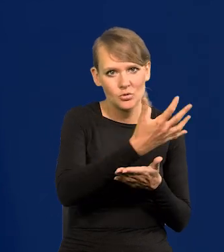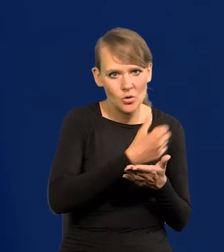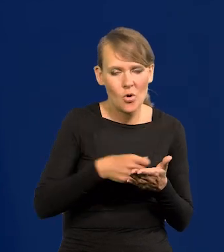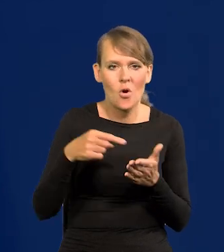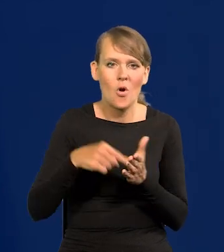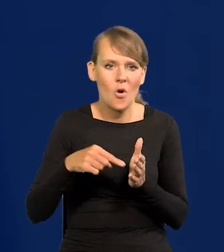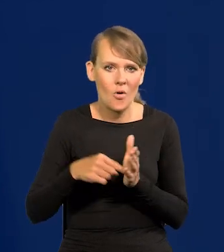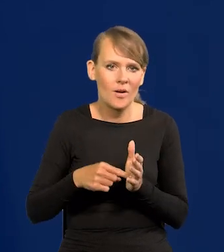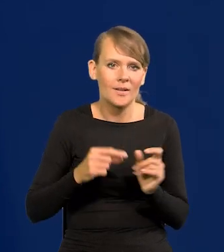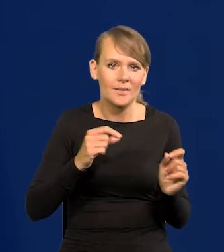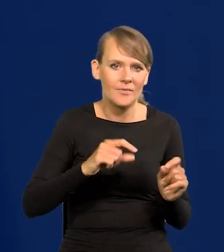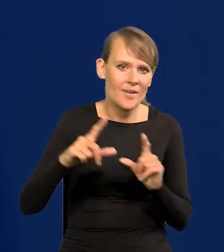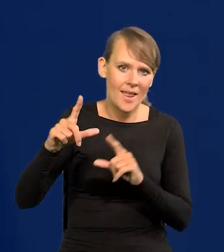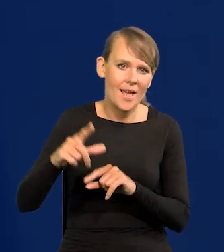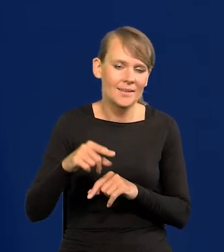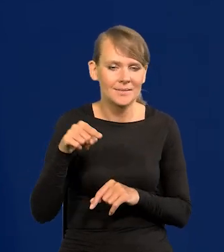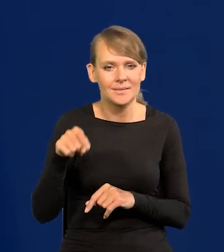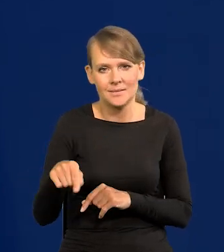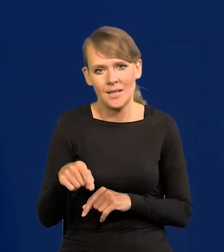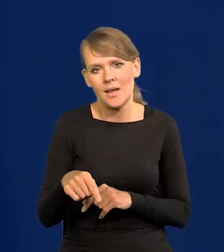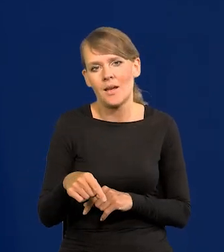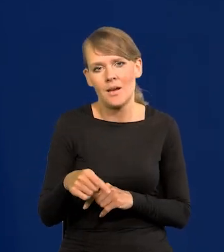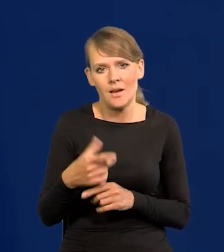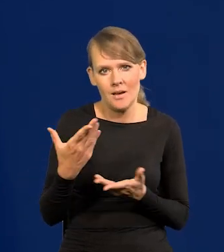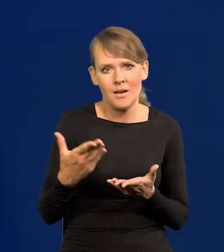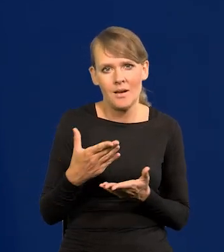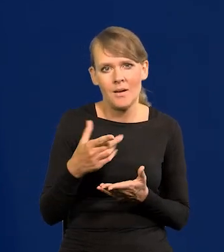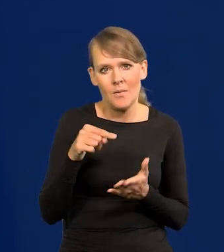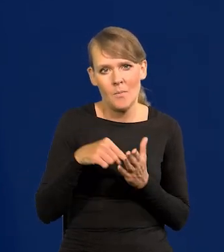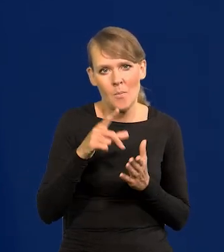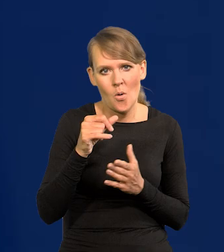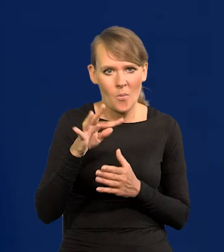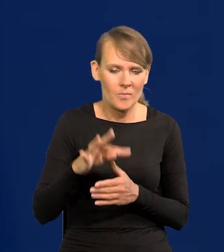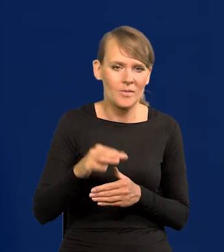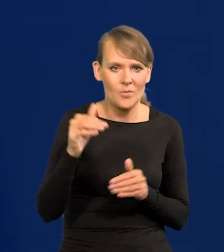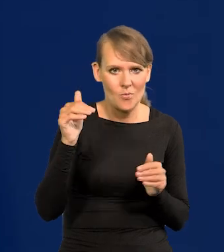i tą inflację, co stała się popytowa w pewnym momencie ściągnąć.